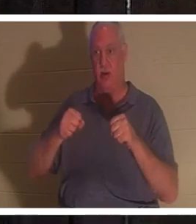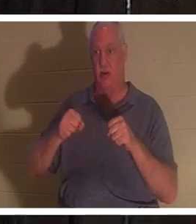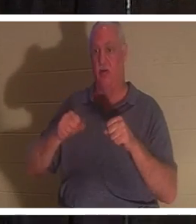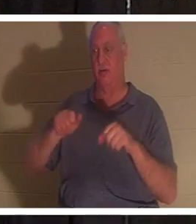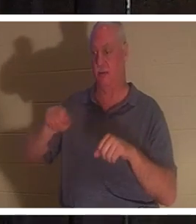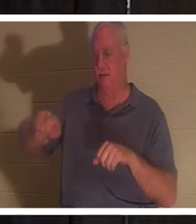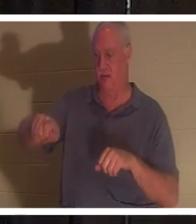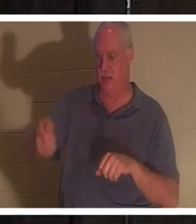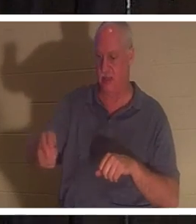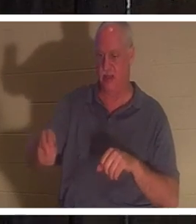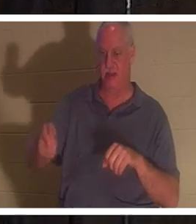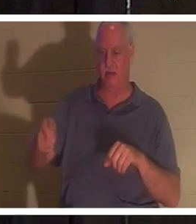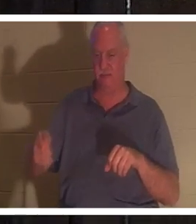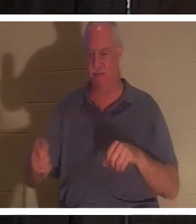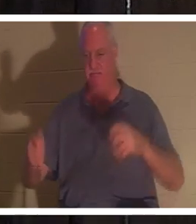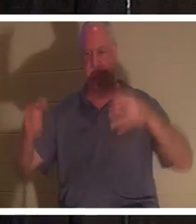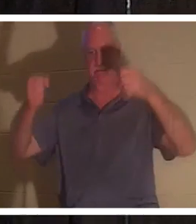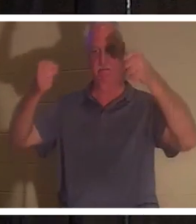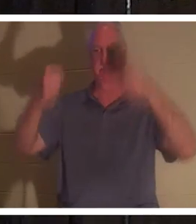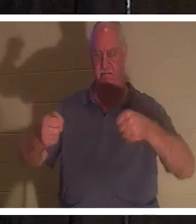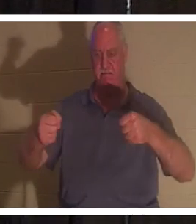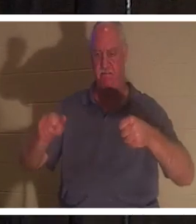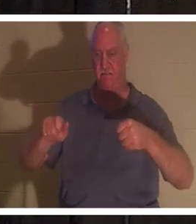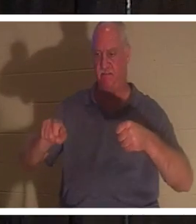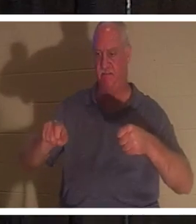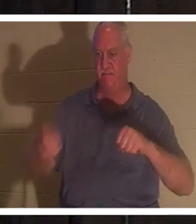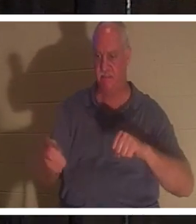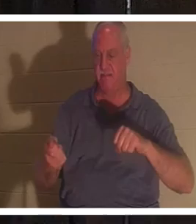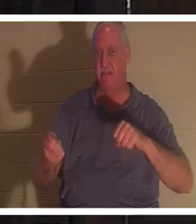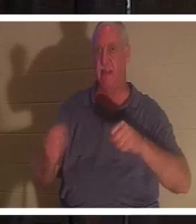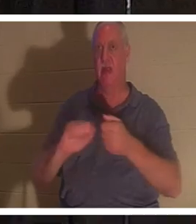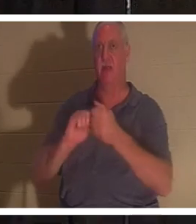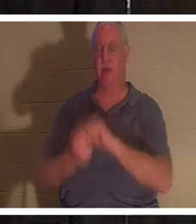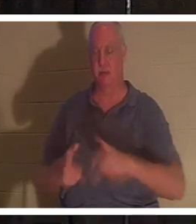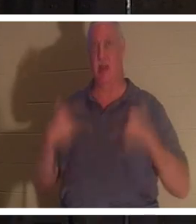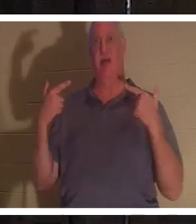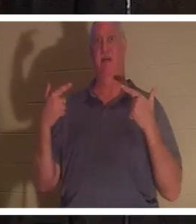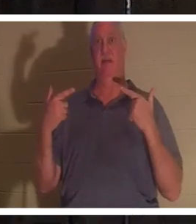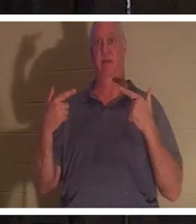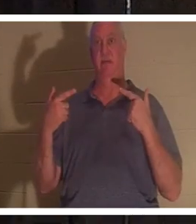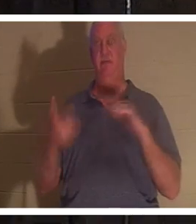lege meine Hände auf das Lenkrad, und plötzlich wird das Auto lebendig. Aber wenn ich die